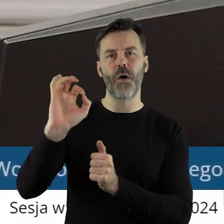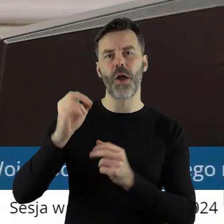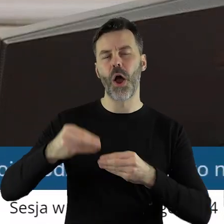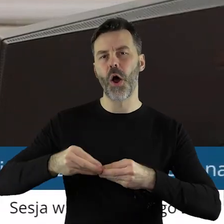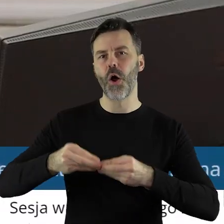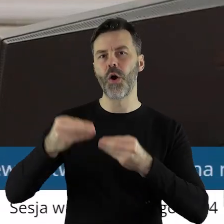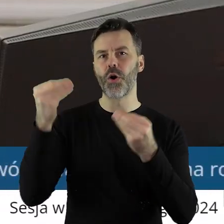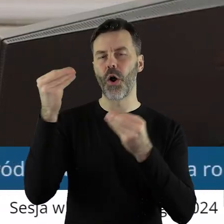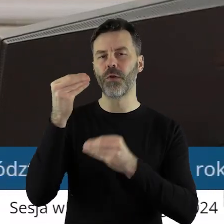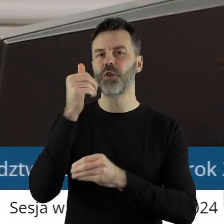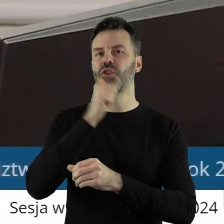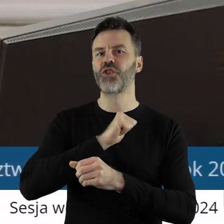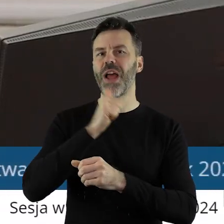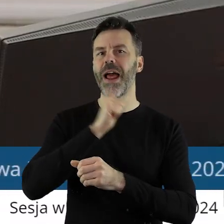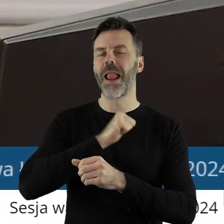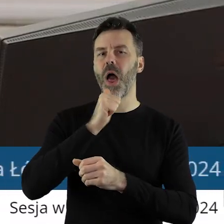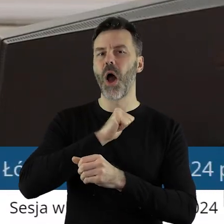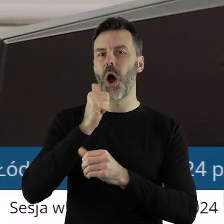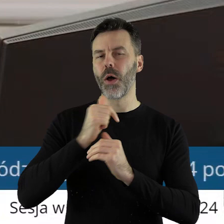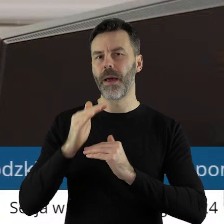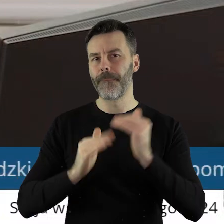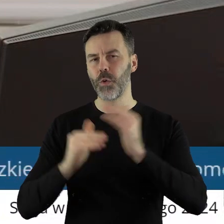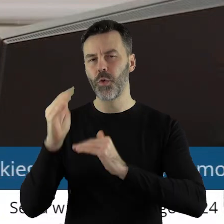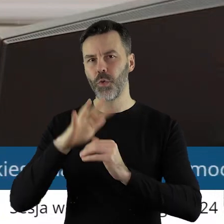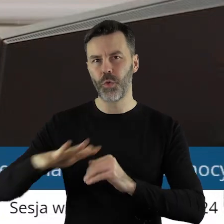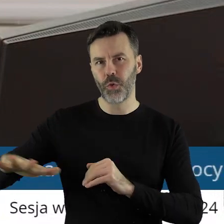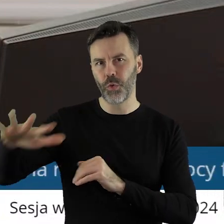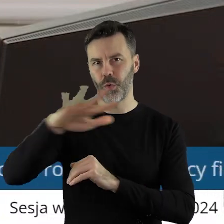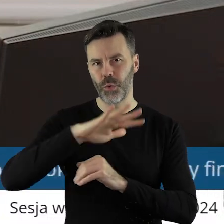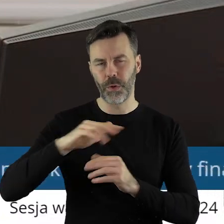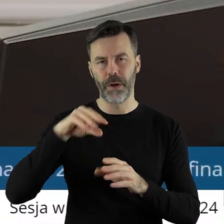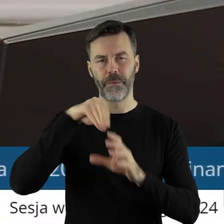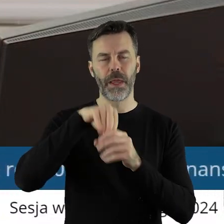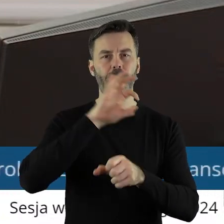rozwoju Zielonej infrastruktury w ramach projektu Województwo Łódzkie